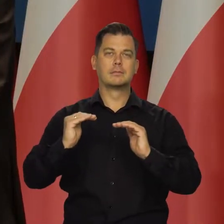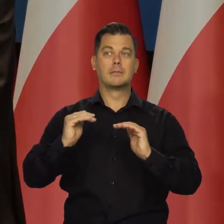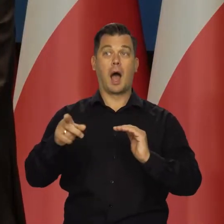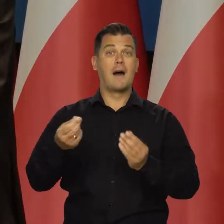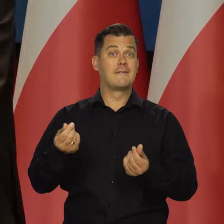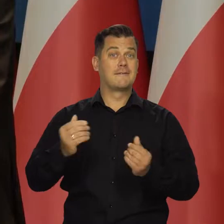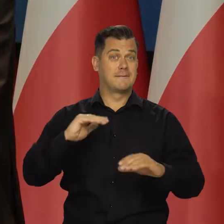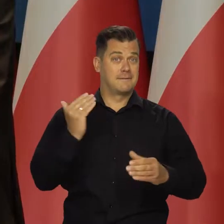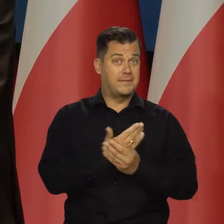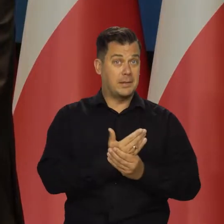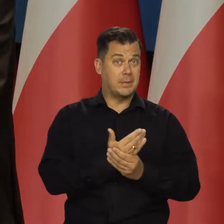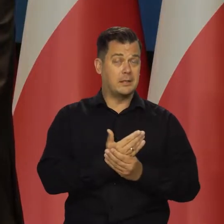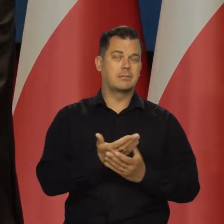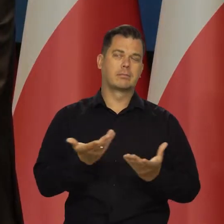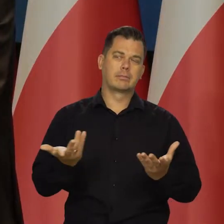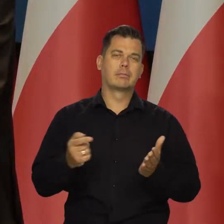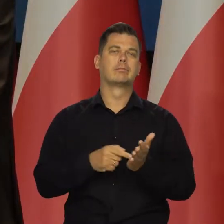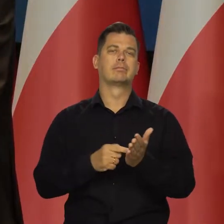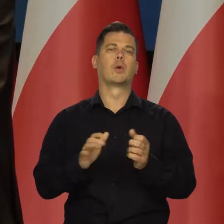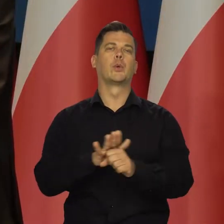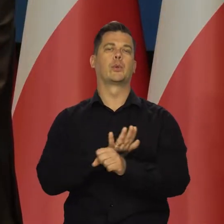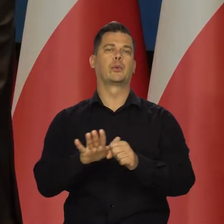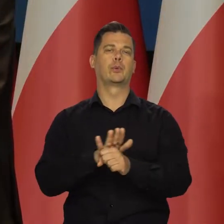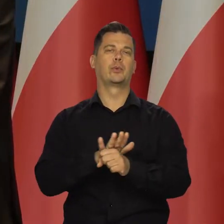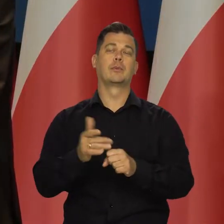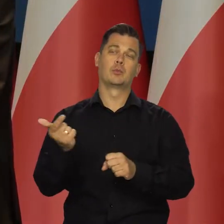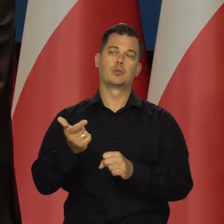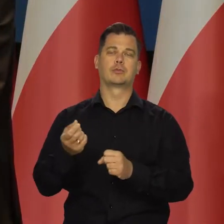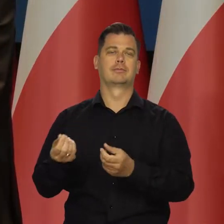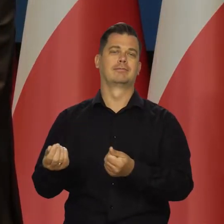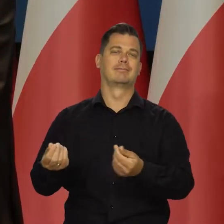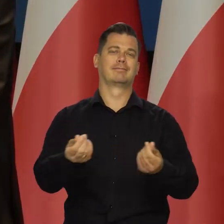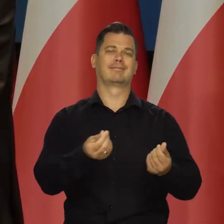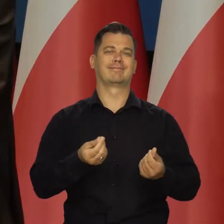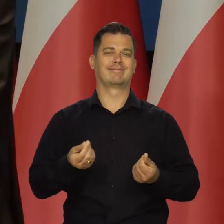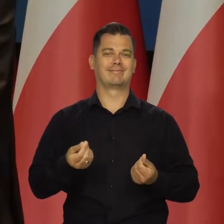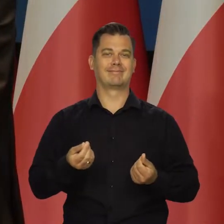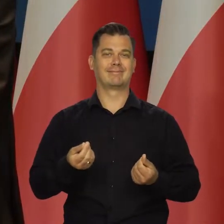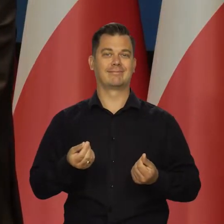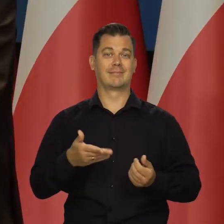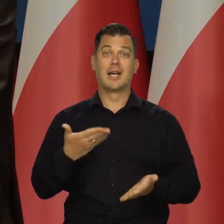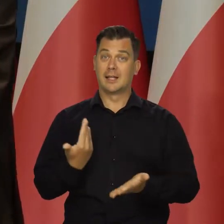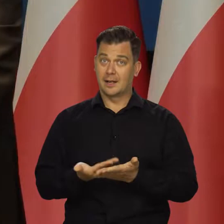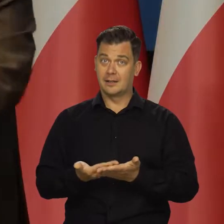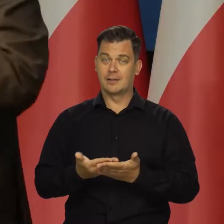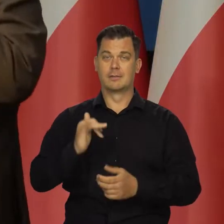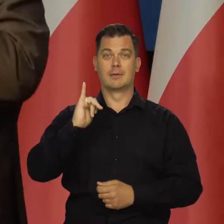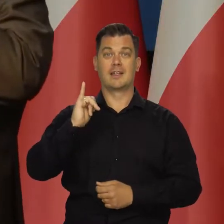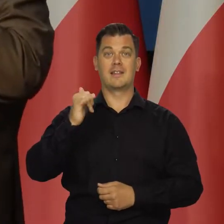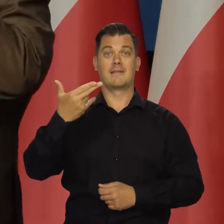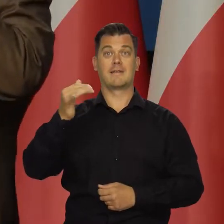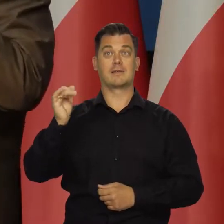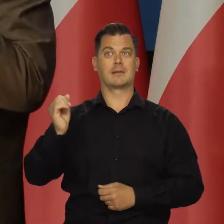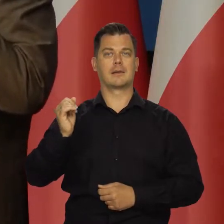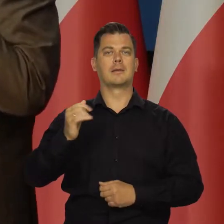koszty przedsiębiorstw są przenoszone na ceny innych składowych koszyka. Rośnie w związku z tym stopniowo inflacja bazowa.